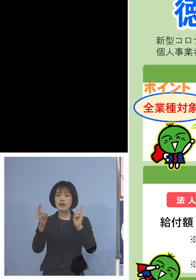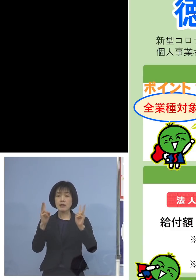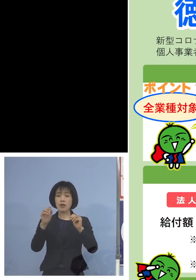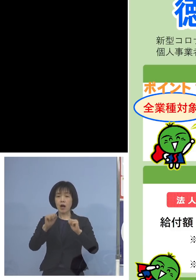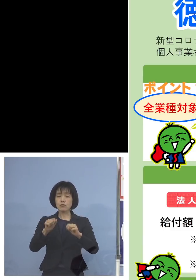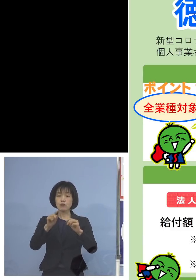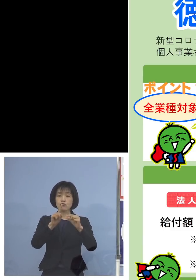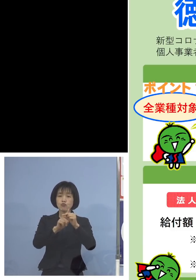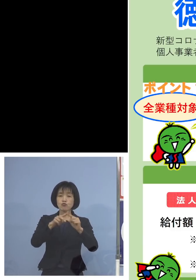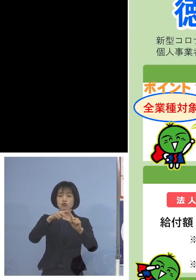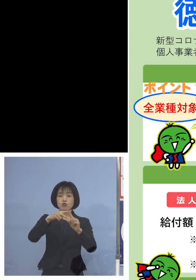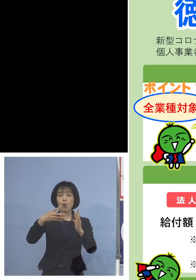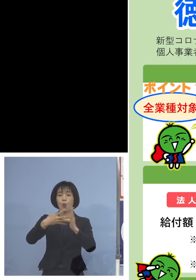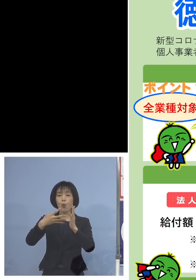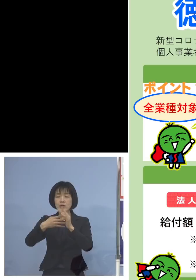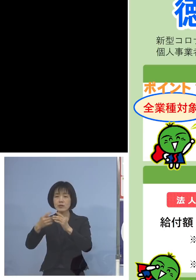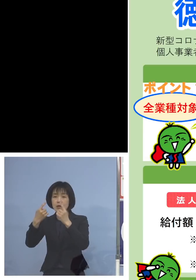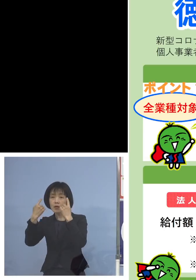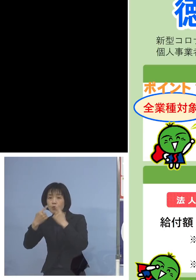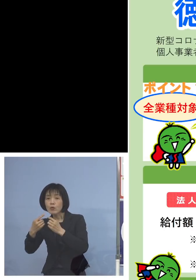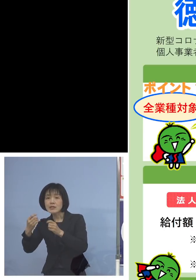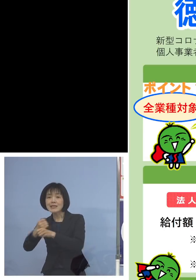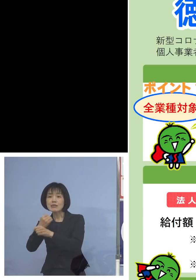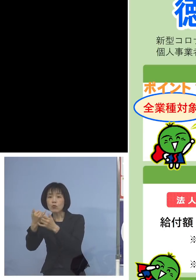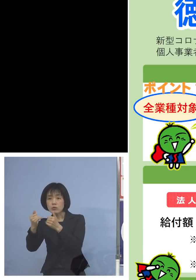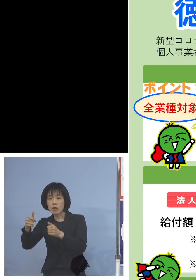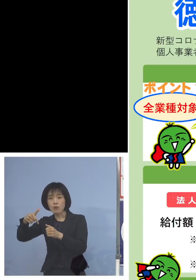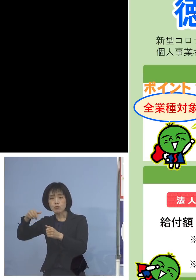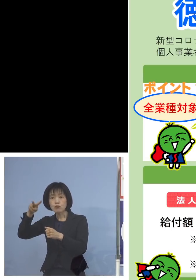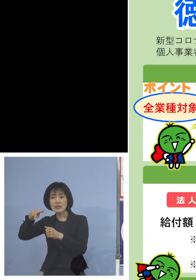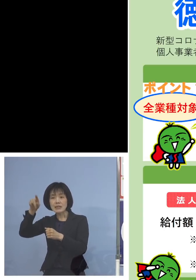あるいは個人事業者 フリーランスの方を含みます